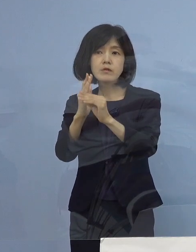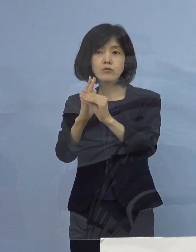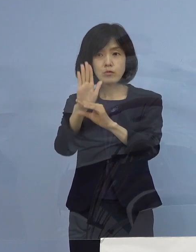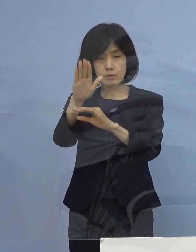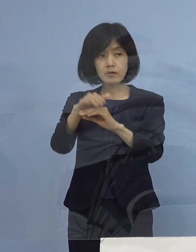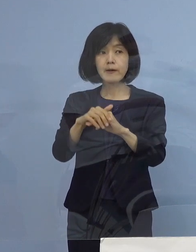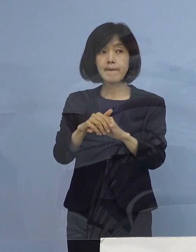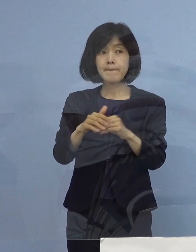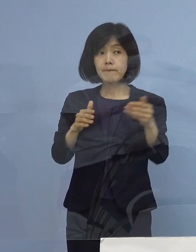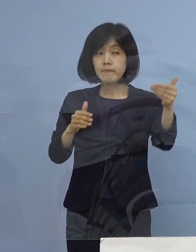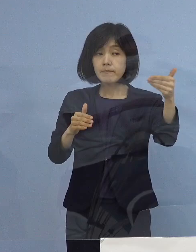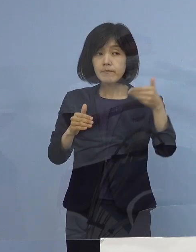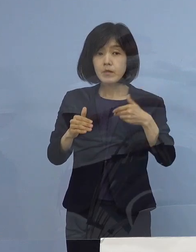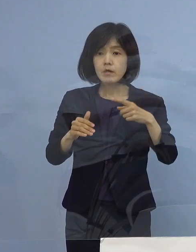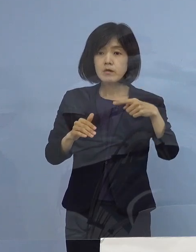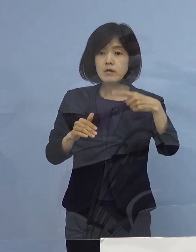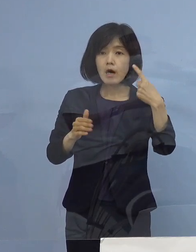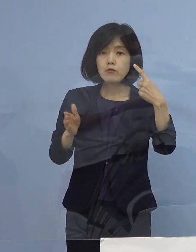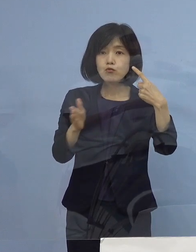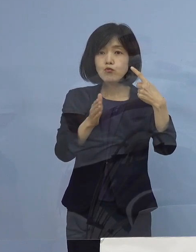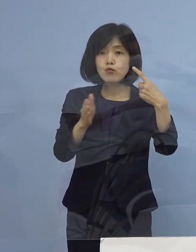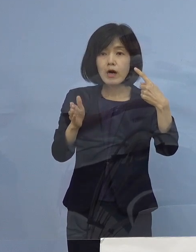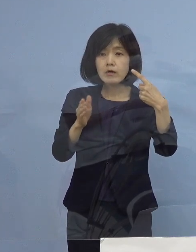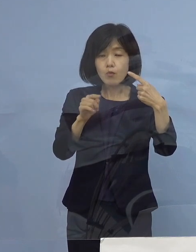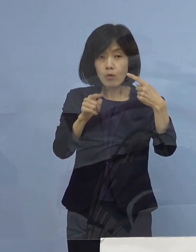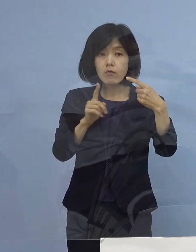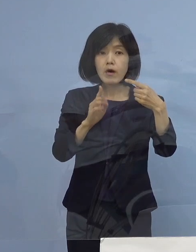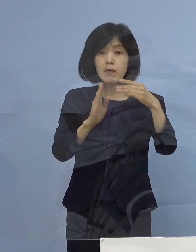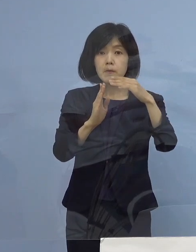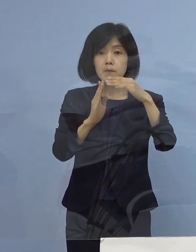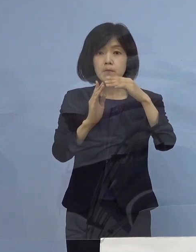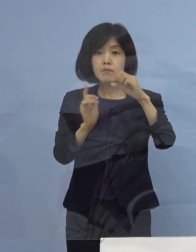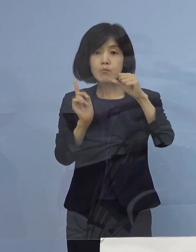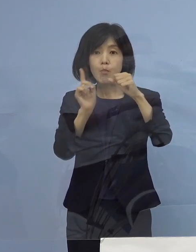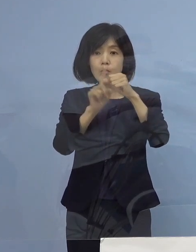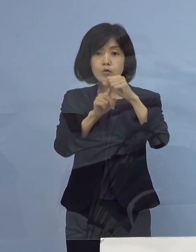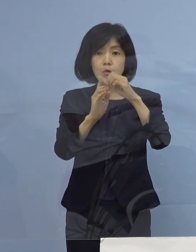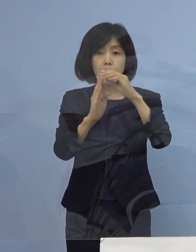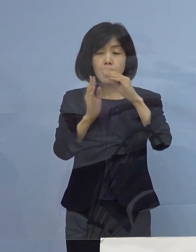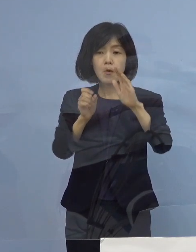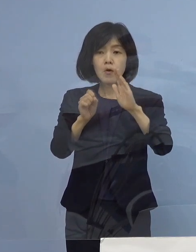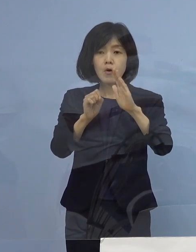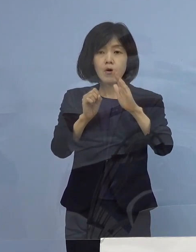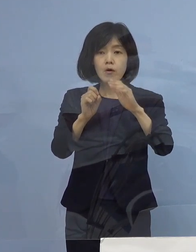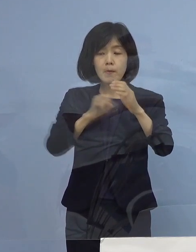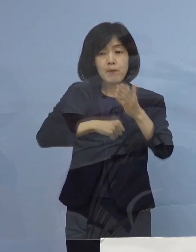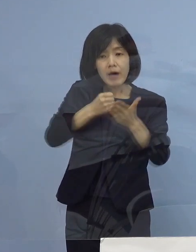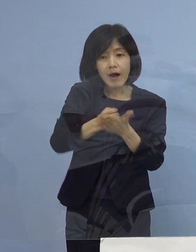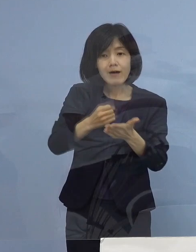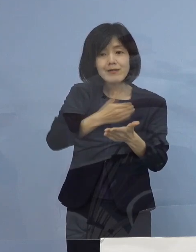（徳島新聞社） 100くらいというのは達成できそうでしょうか （知事） 頑張ります （徳島新聞社） 出来ると